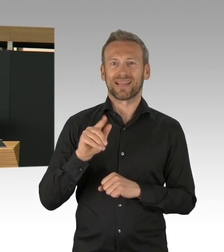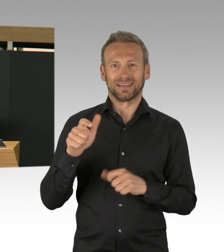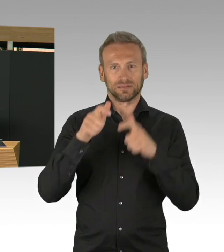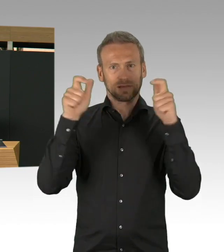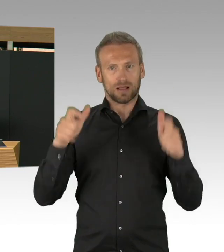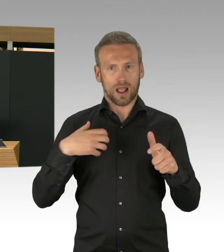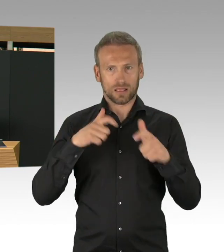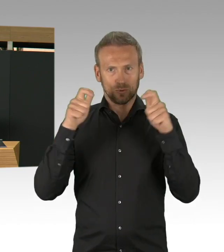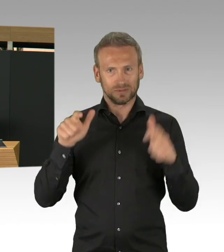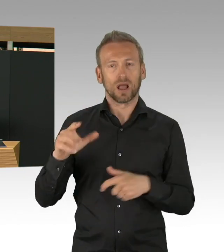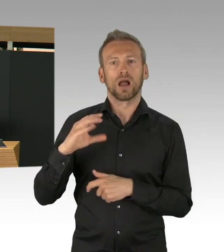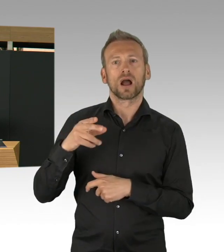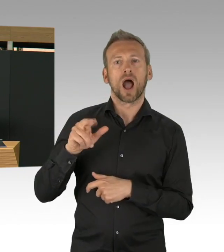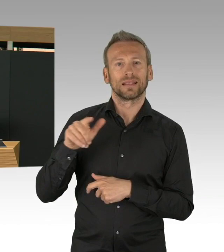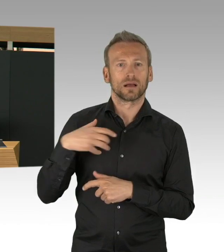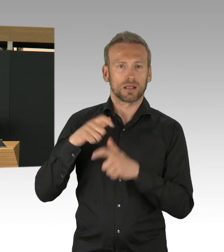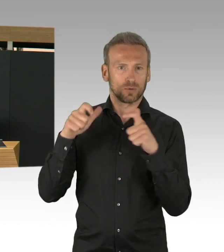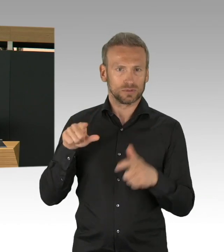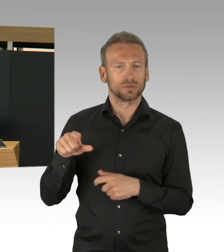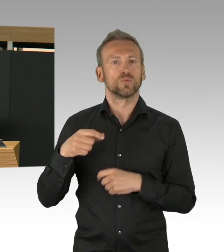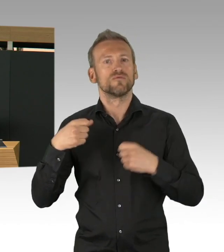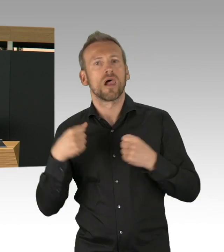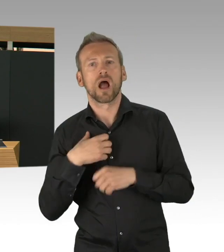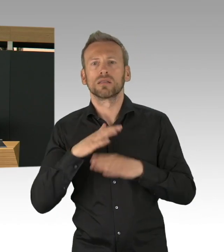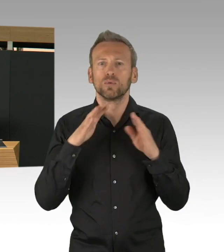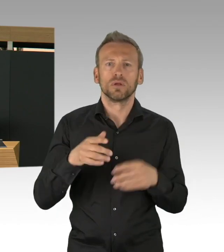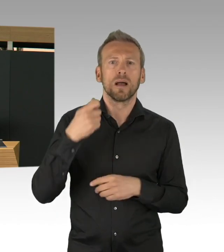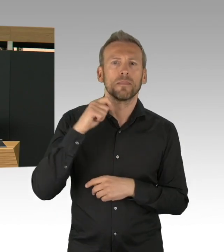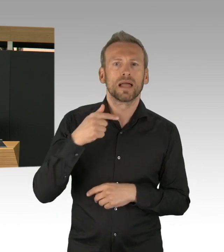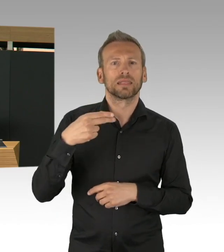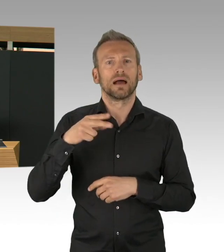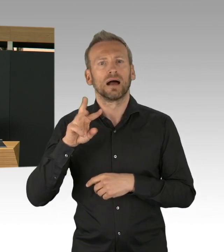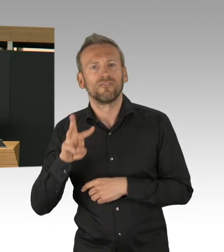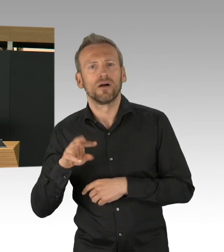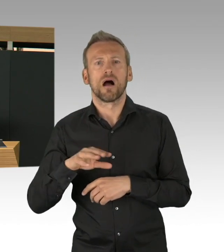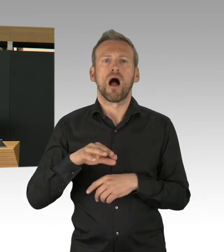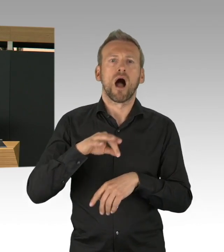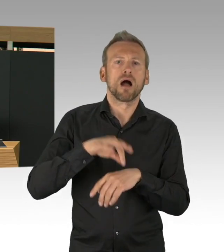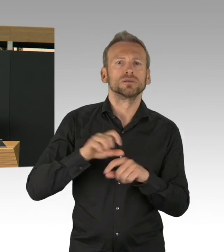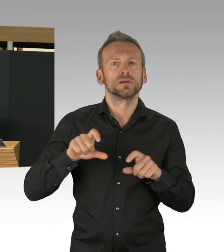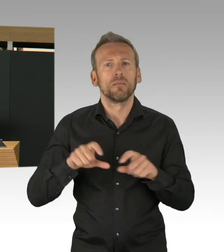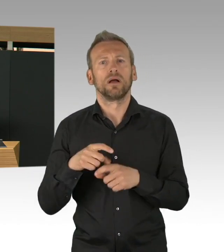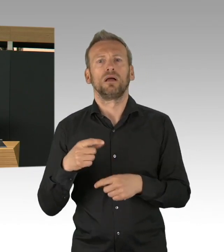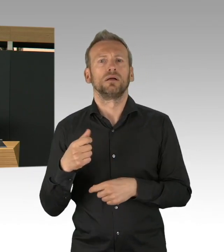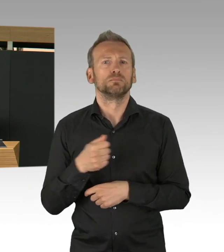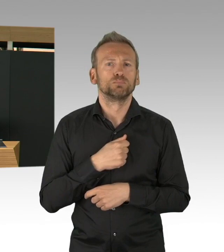dieses Engagement, aber auch die Kreativität in einer Halle, in einer Messehalle mit Veranstaltungstechnik,